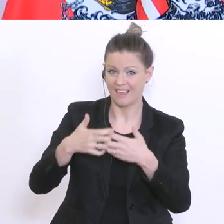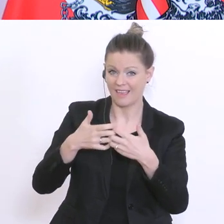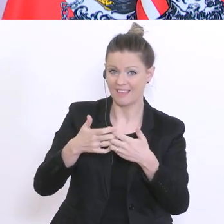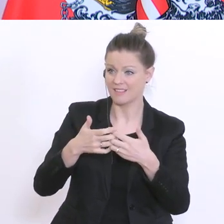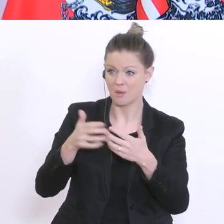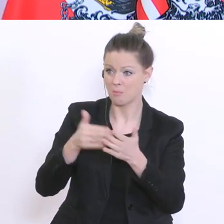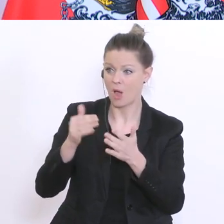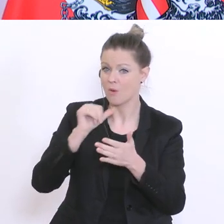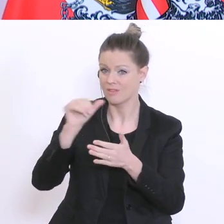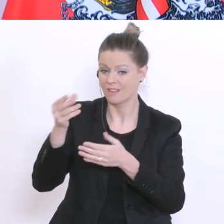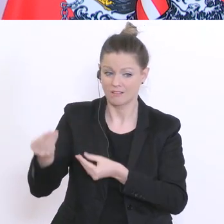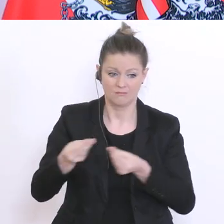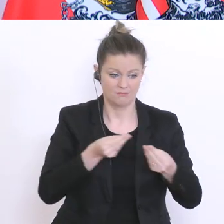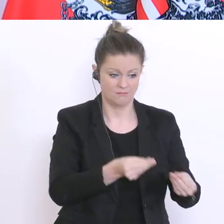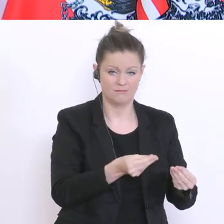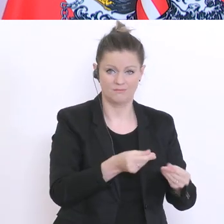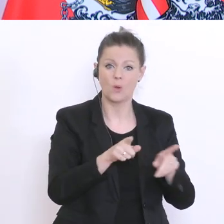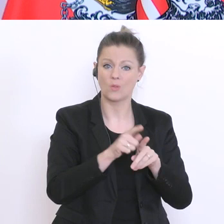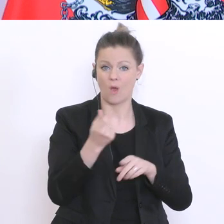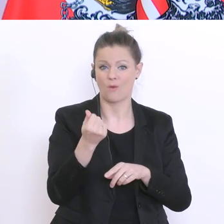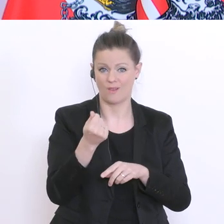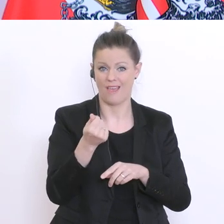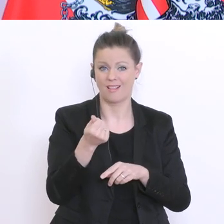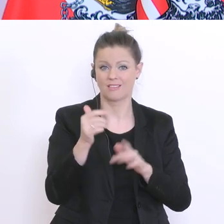Und wir werden auch Geld in die Hand nehmen, um Endgeräte für Schüler und Schülerinnen,